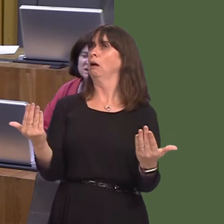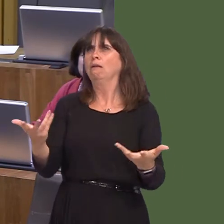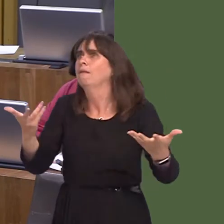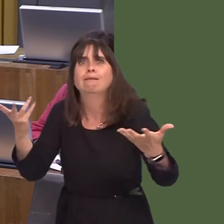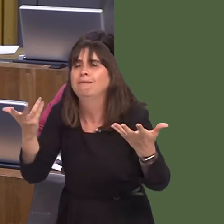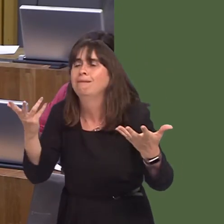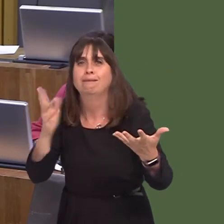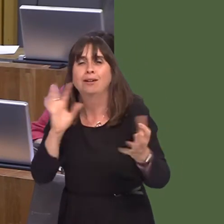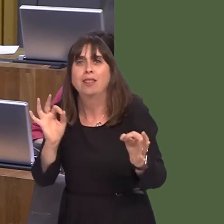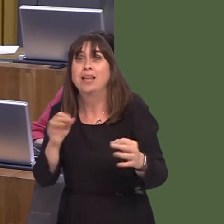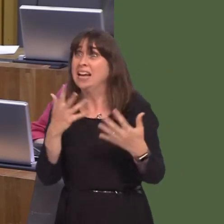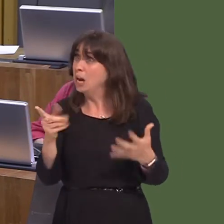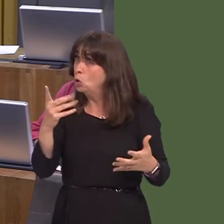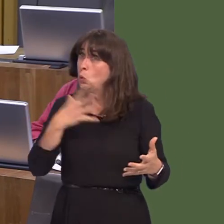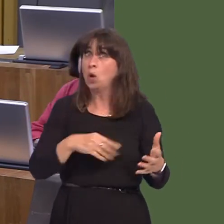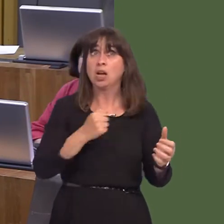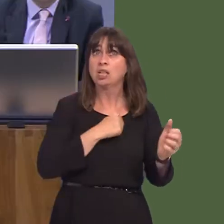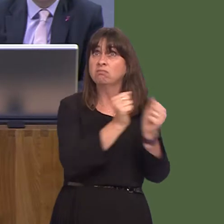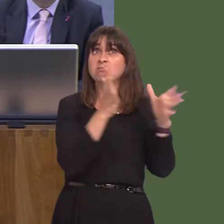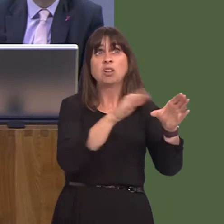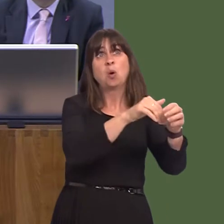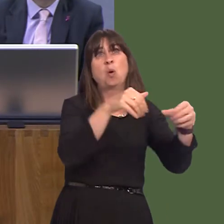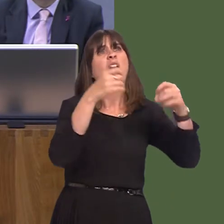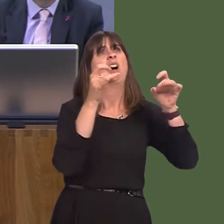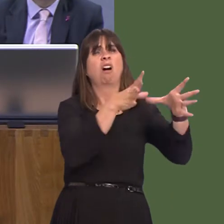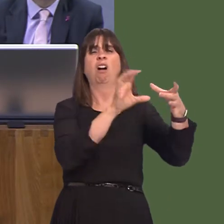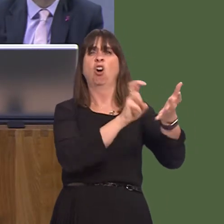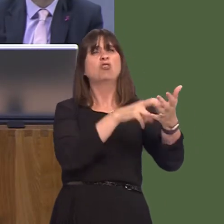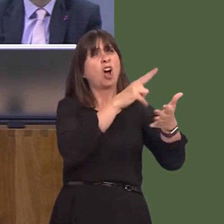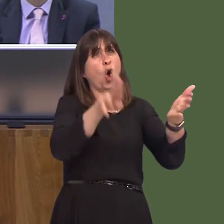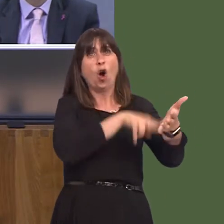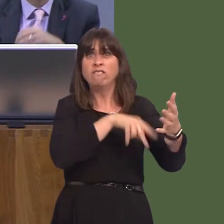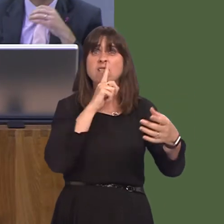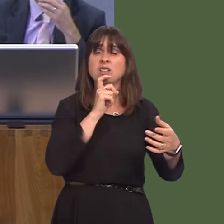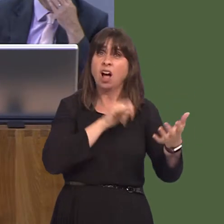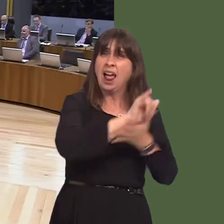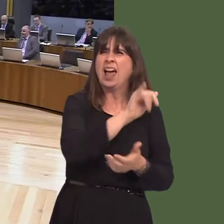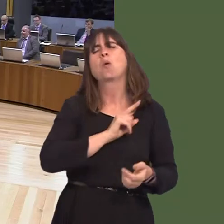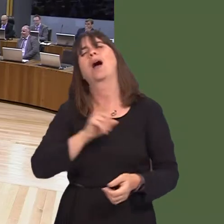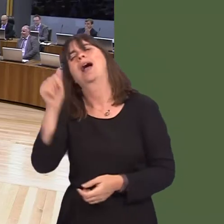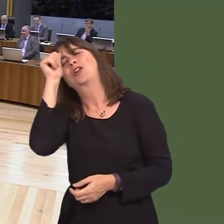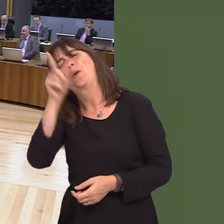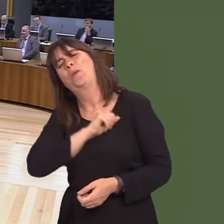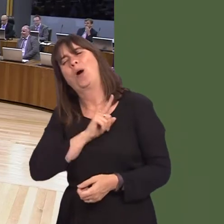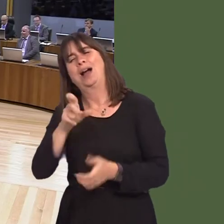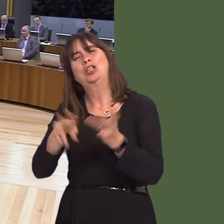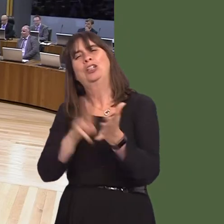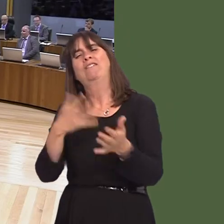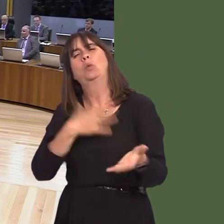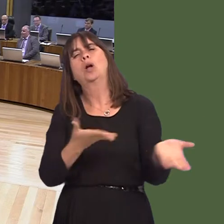we should withdraw support from Qatar Airways and let that go. Because they wanted to close the airport anyway, let's be honest. They didn't care whether the airport closed or